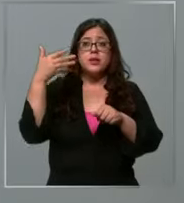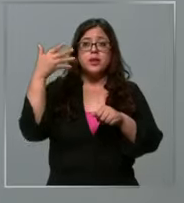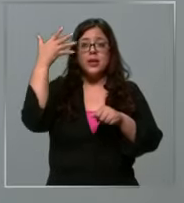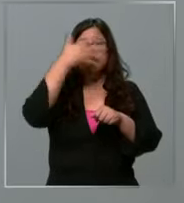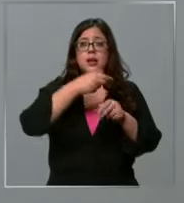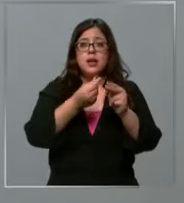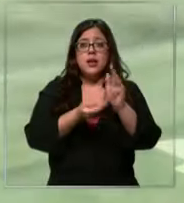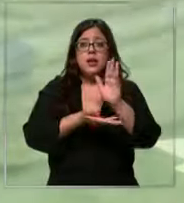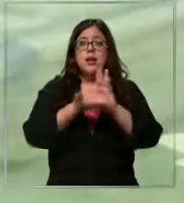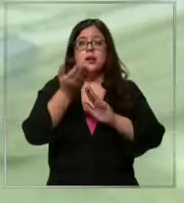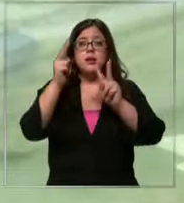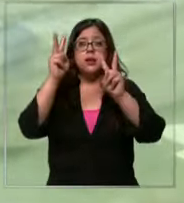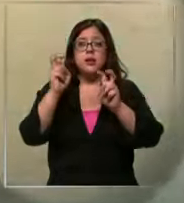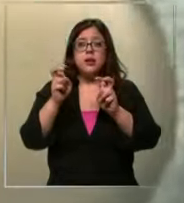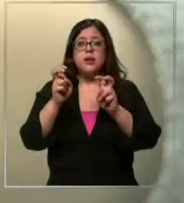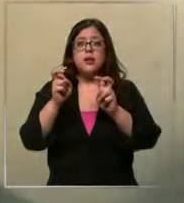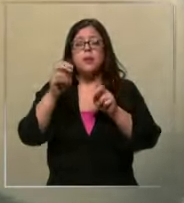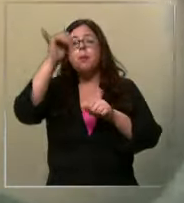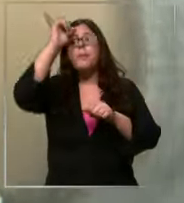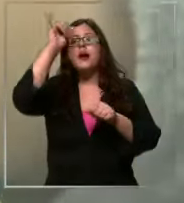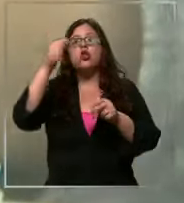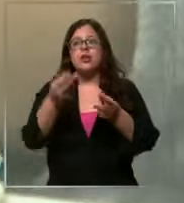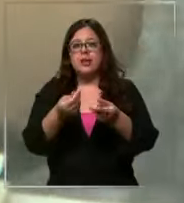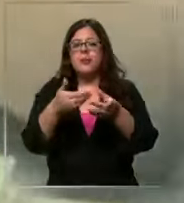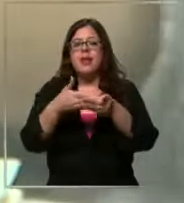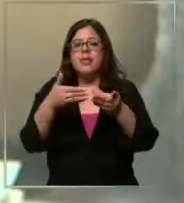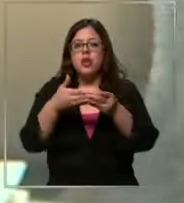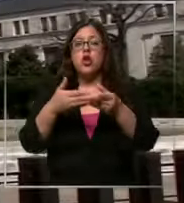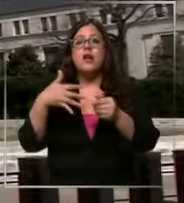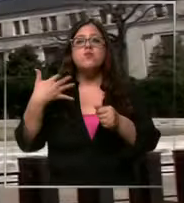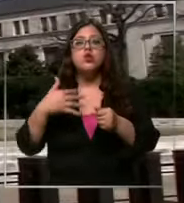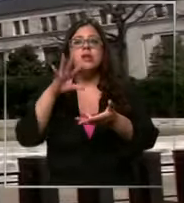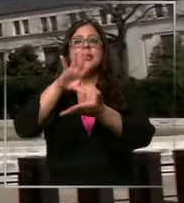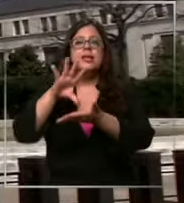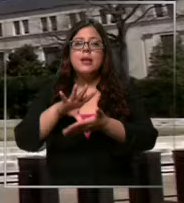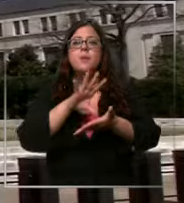depreciación del tipo de cambio importante es lo que pasa en países que son potencia